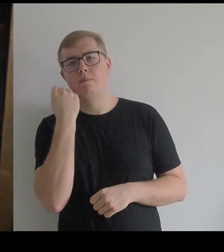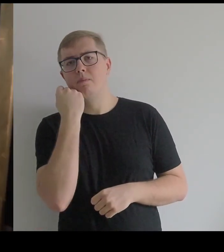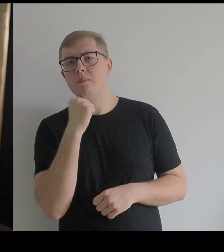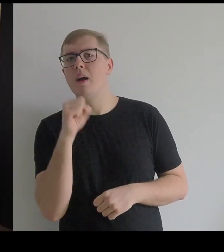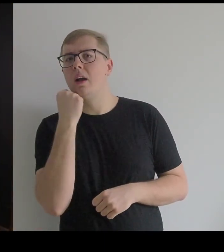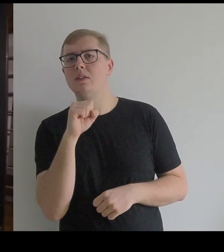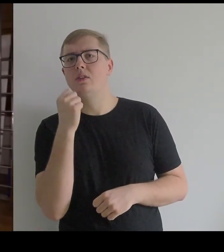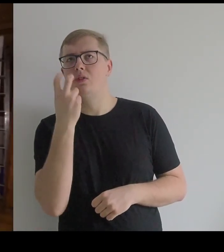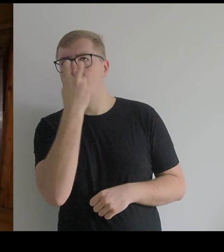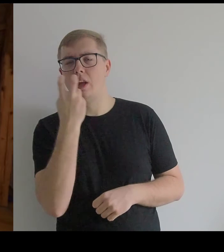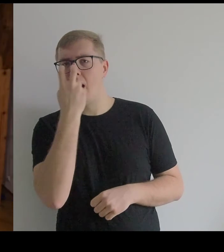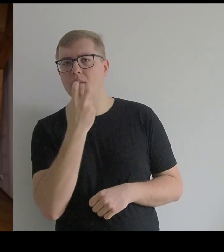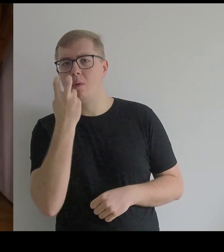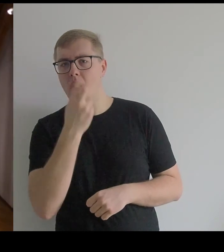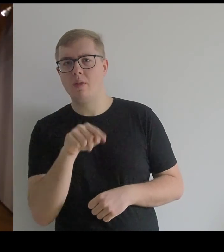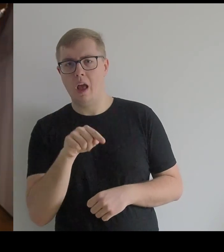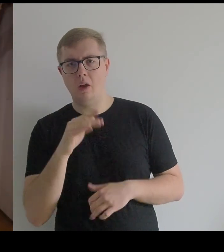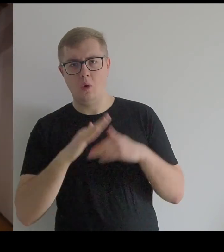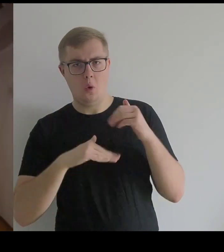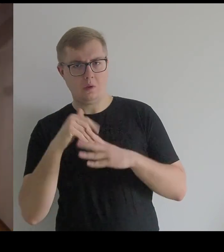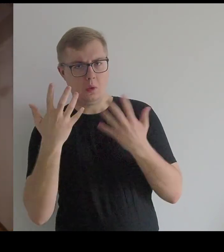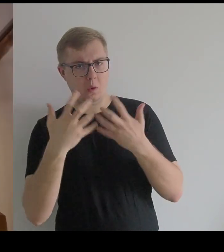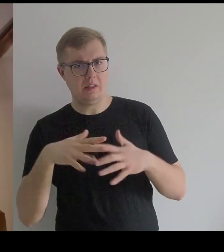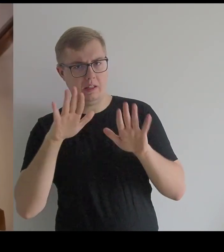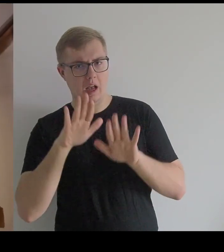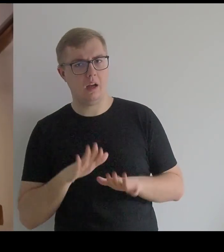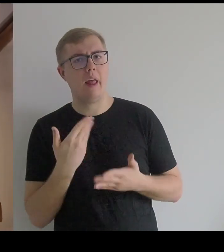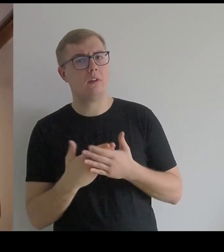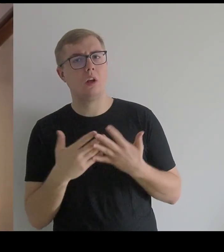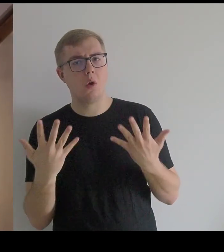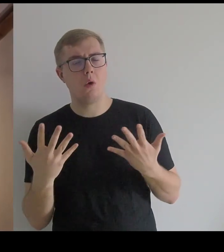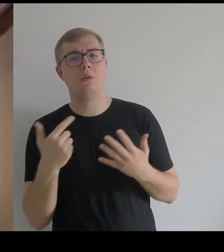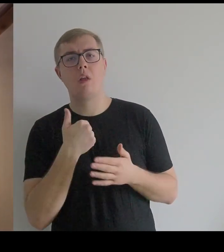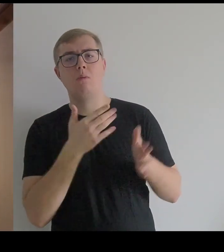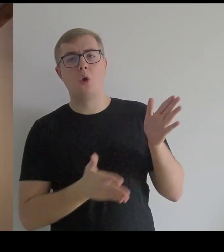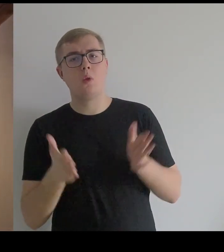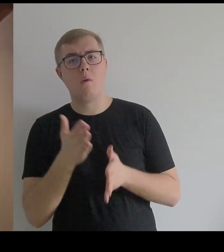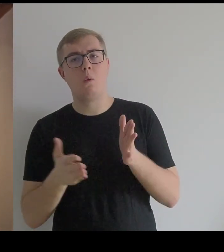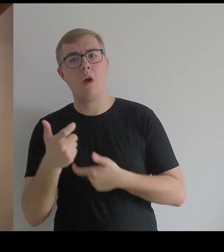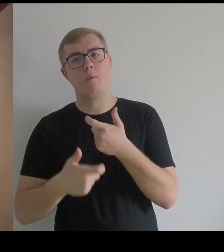Mnie zaciekawiła ta konstrukcja, ponieważ przygotowuję makietę dotykową,